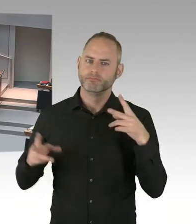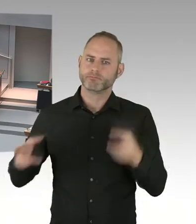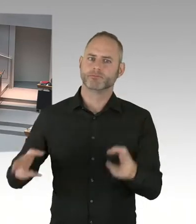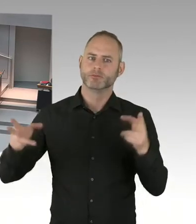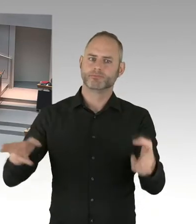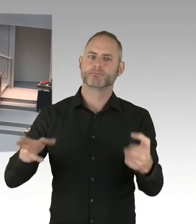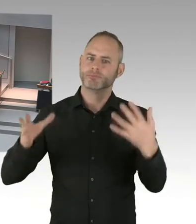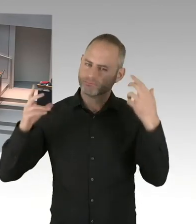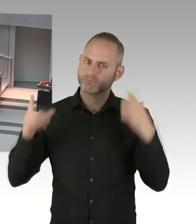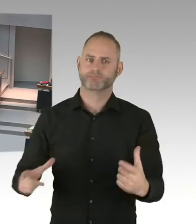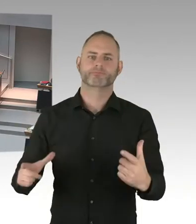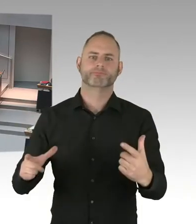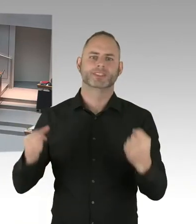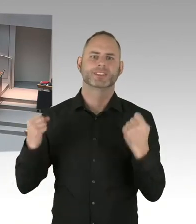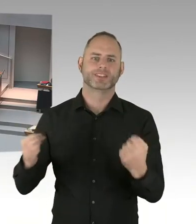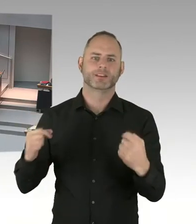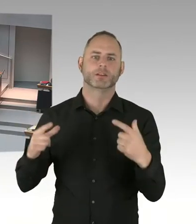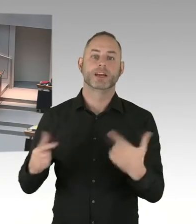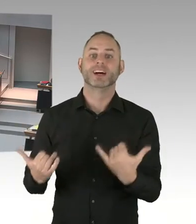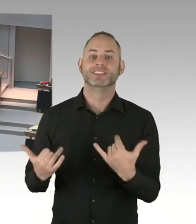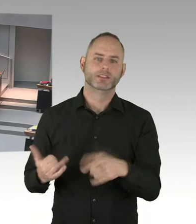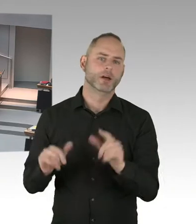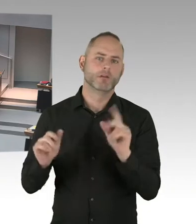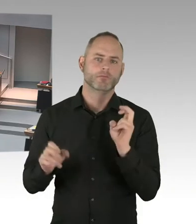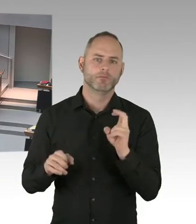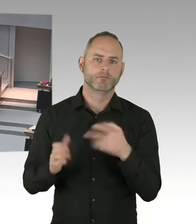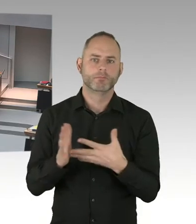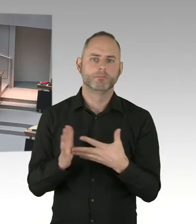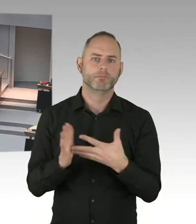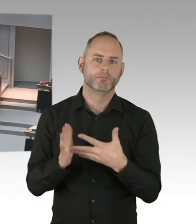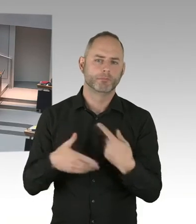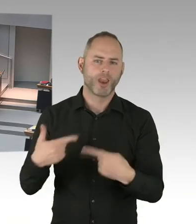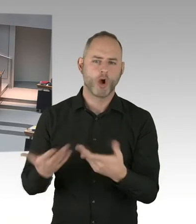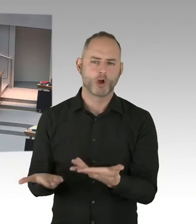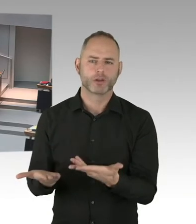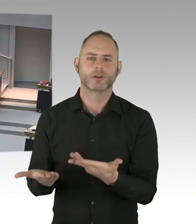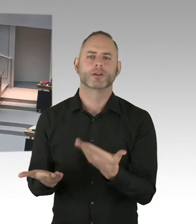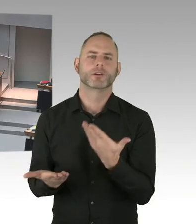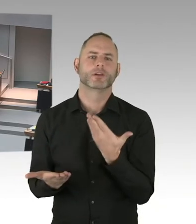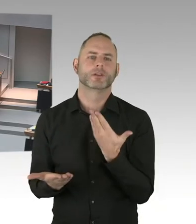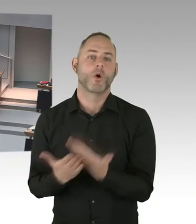Haben die besucht. Haben gegenseitig Besucher empfangen. Und haben Sicherheitskonzepte erarbeitet.